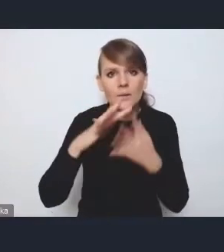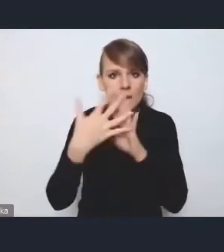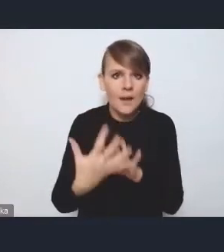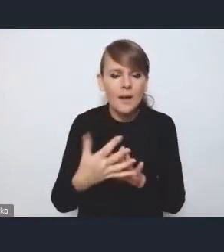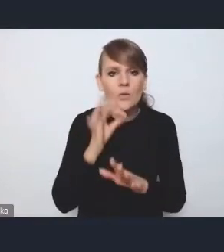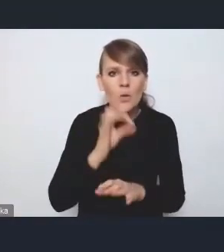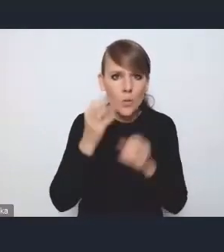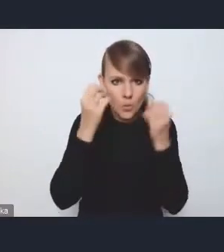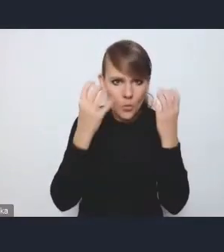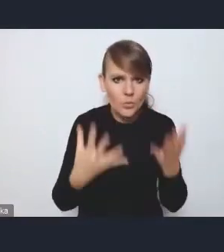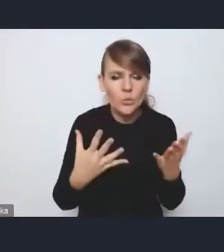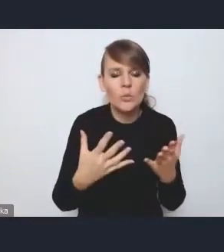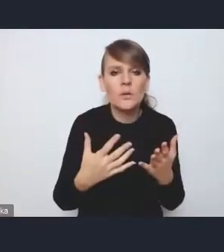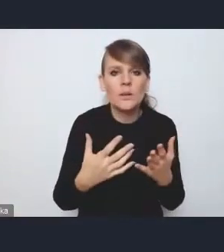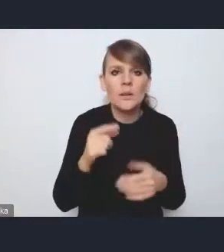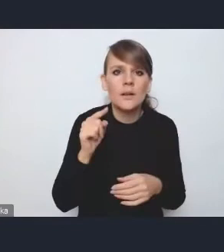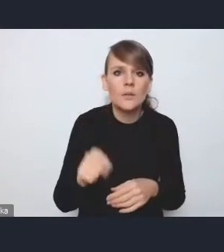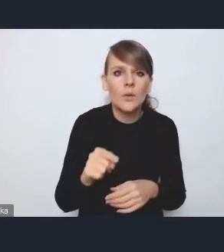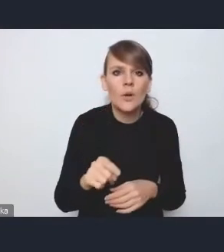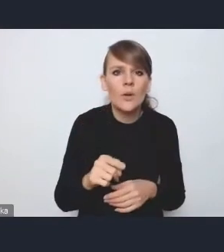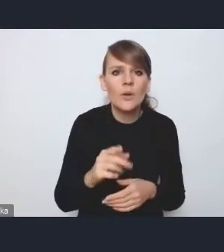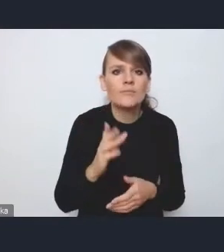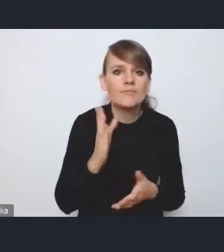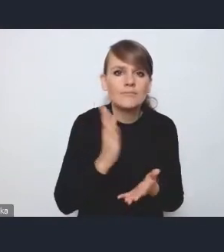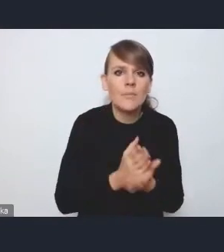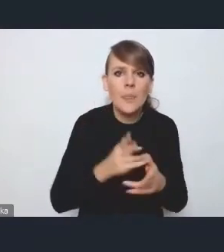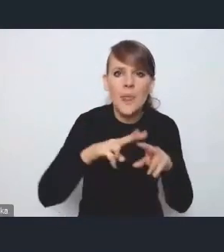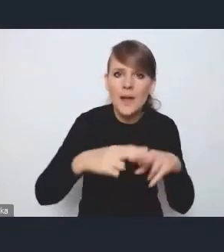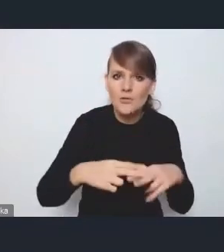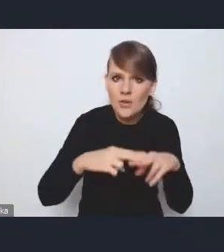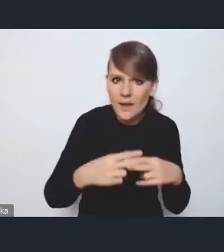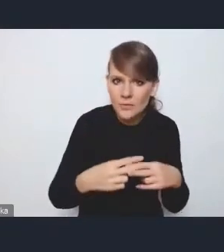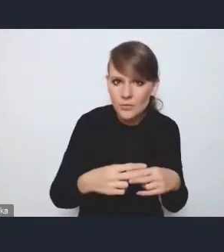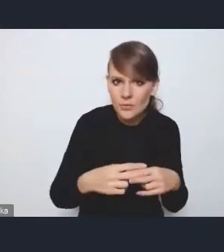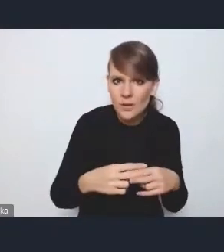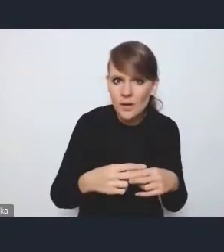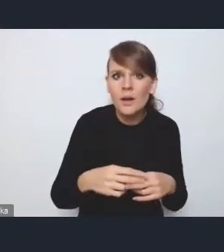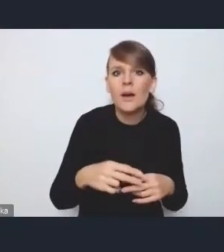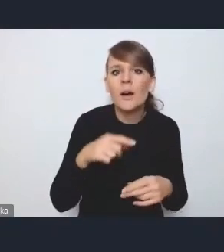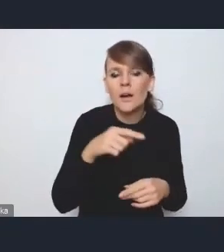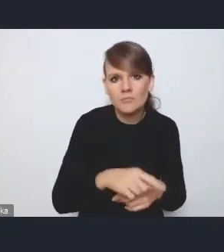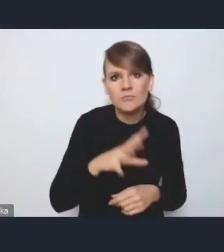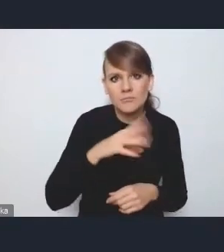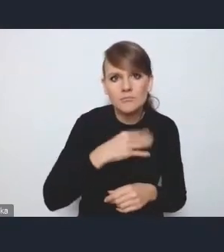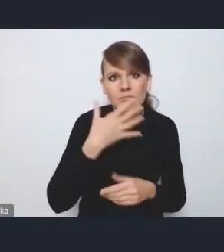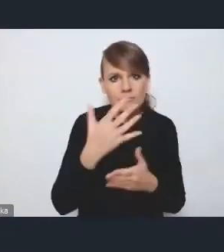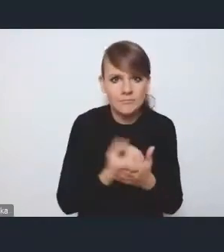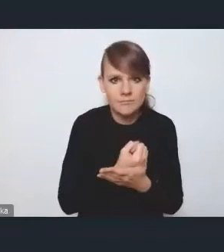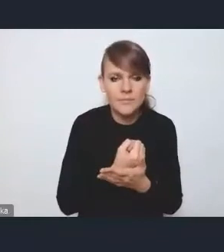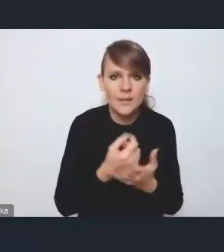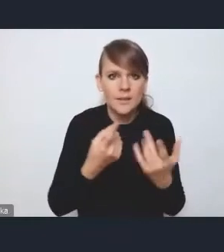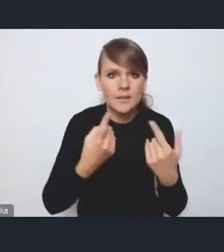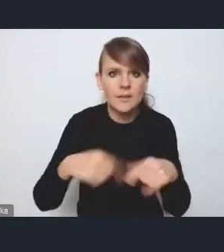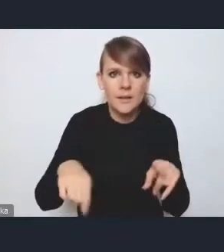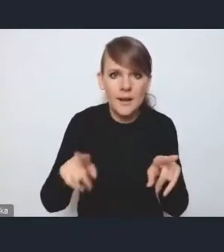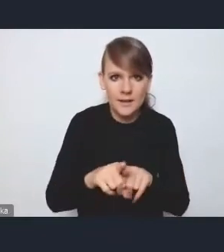są raczej instrumentami, które służą do realizacji pewnych celów,